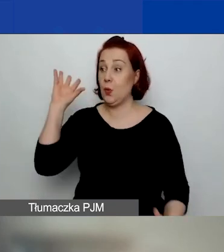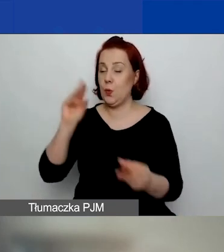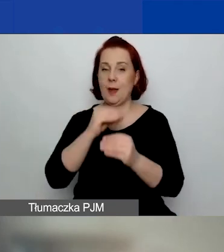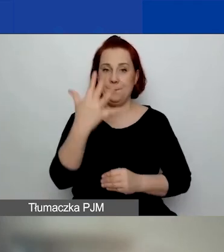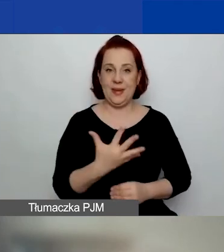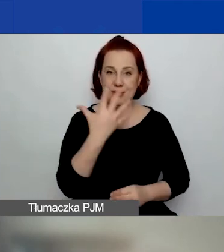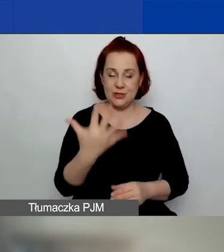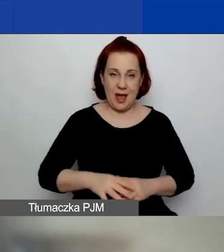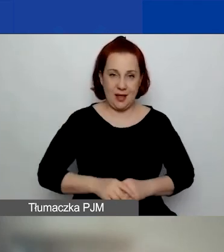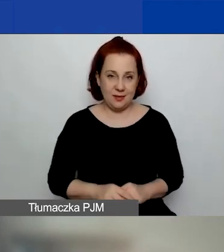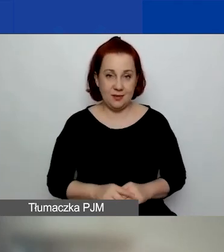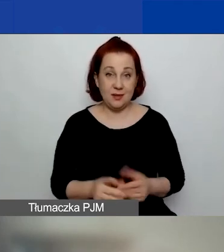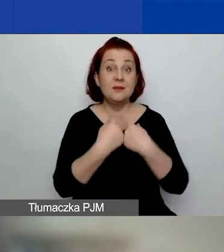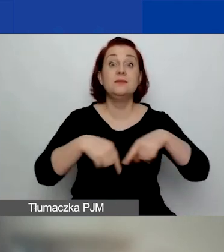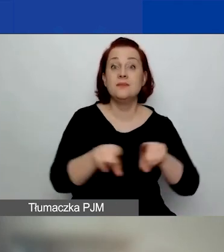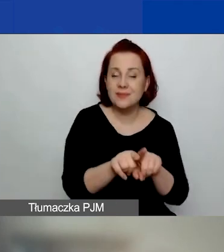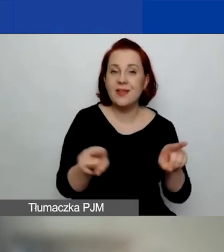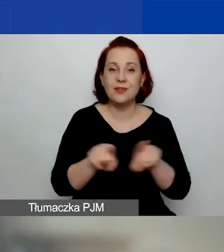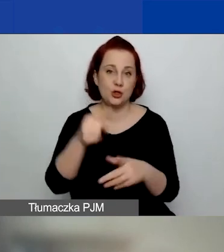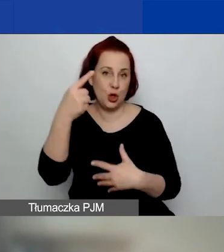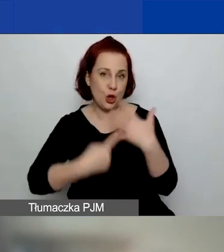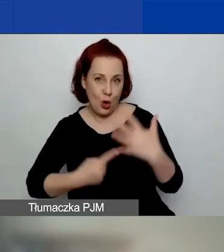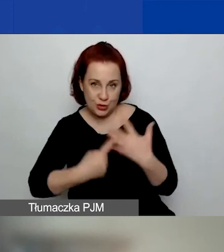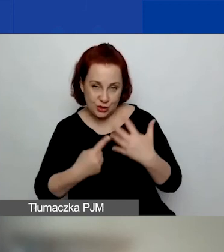Zrealizowanych oraz rozliczonych merytorycznie i finansowo